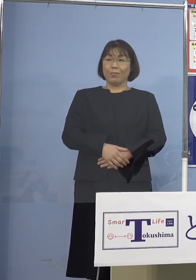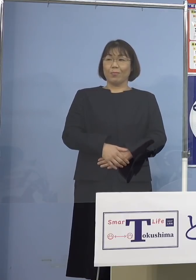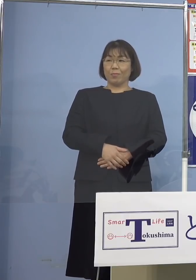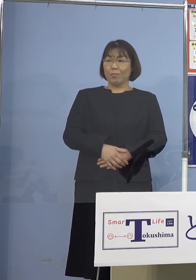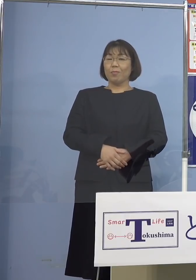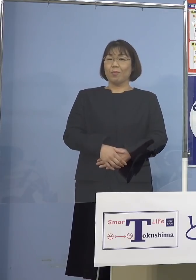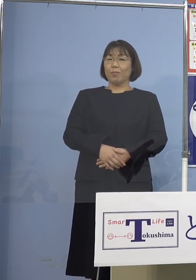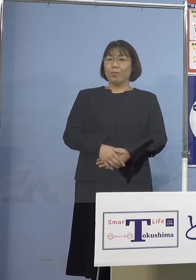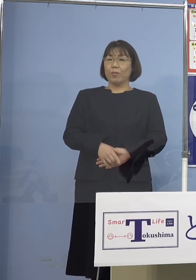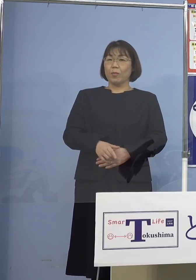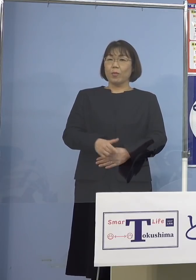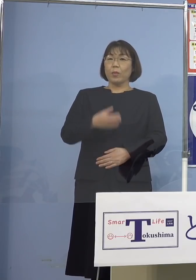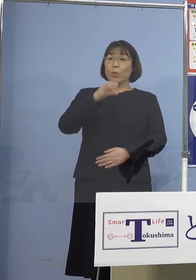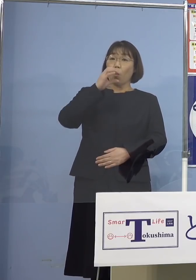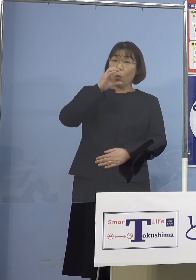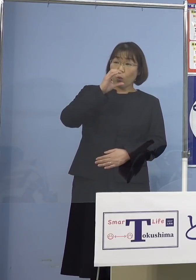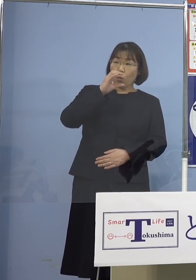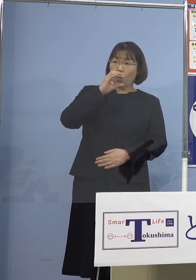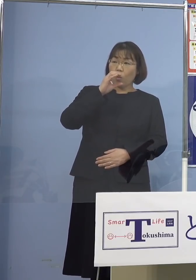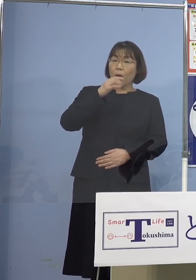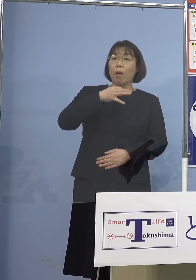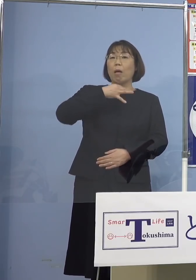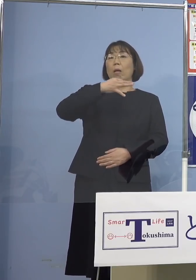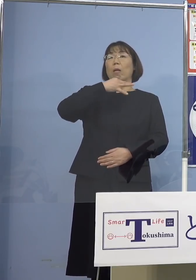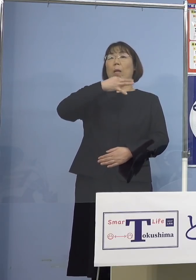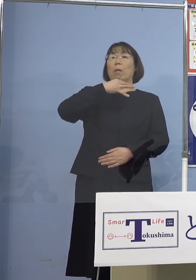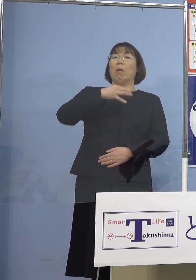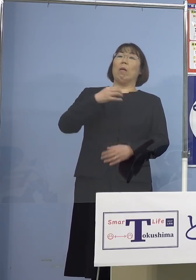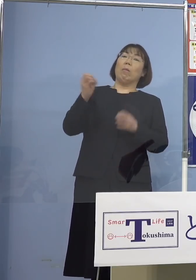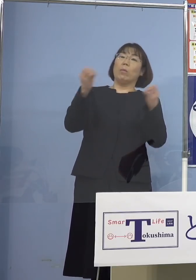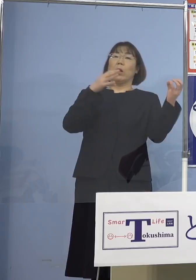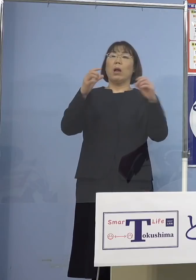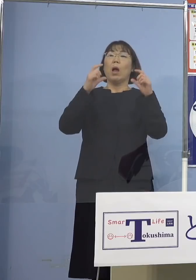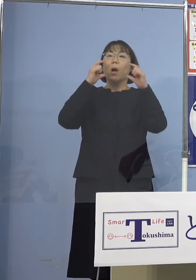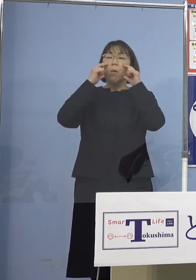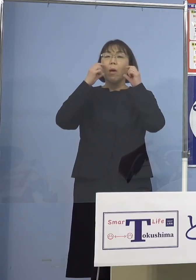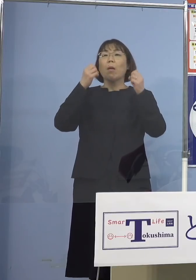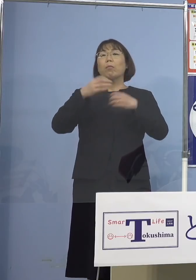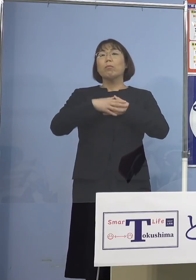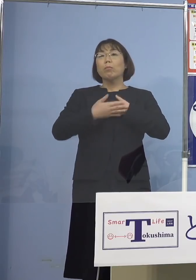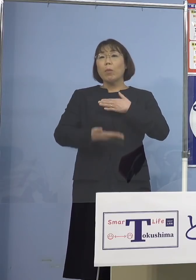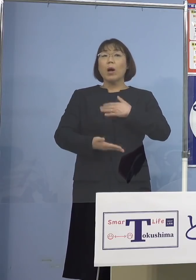つい飲んで声も大きくなって マスク着けるの忘れちゃったみたいなね